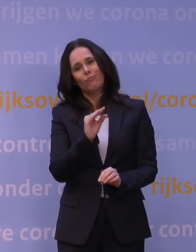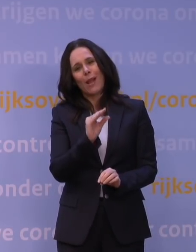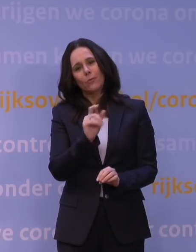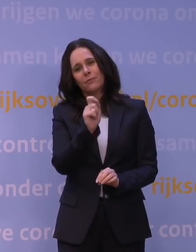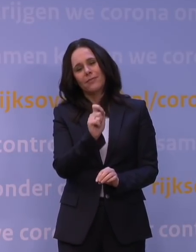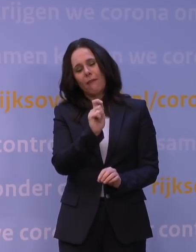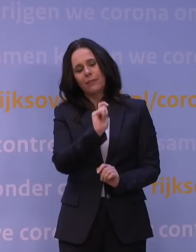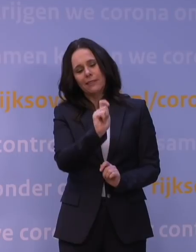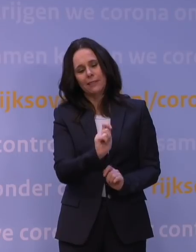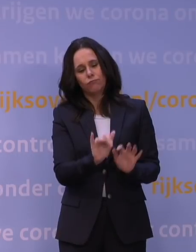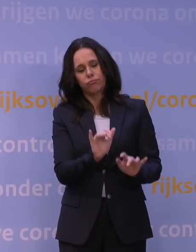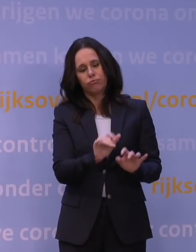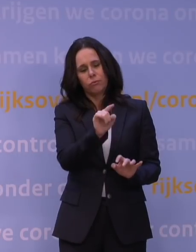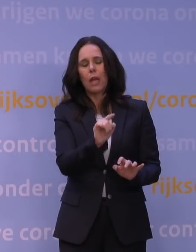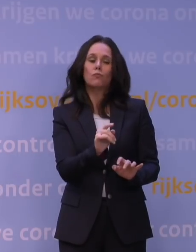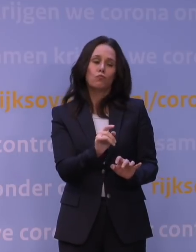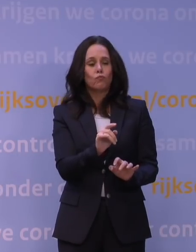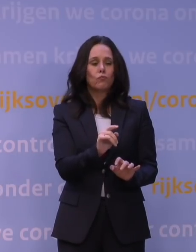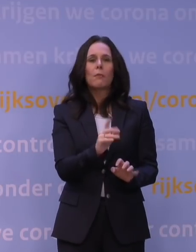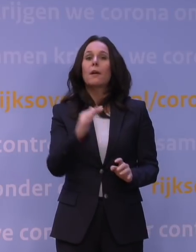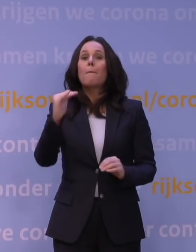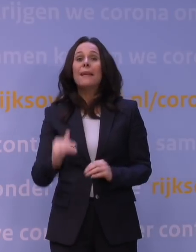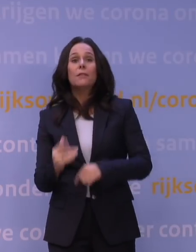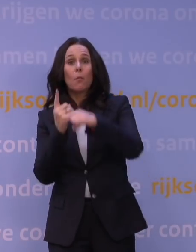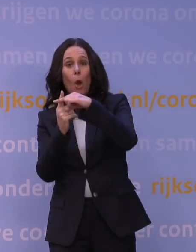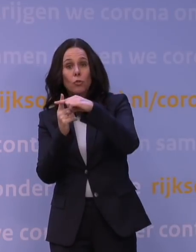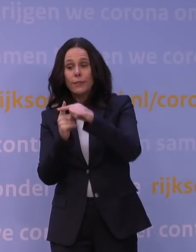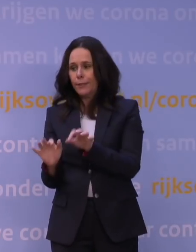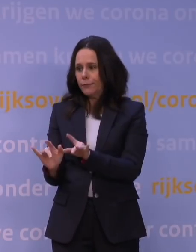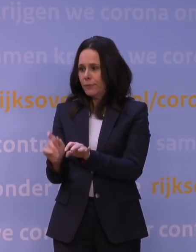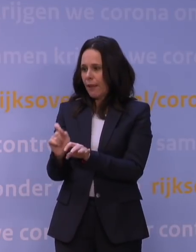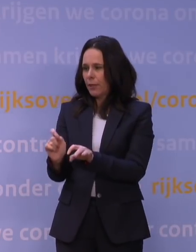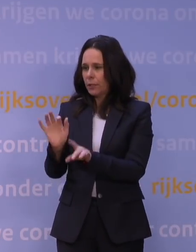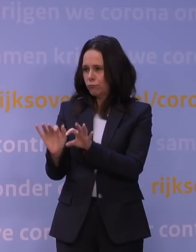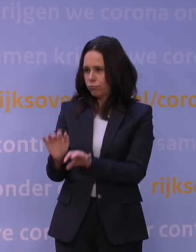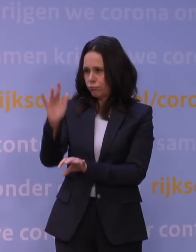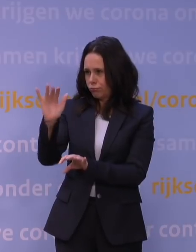maar als je minder optimistische getallen invoert en deels aanneemt dat die omikronvariant